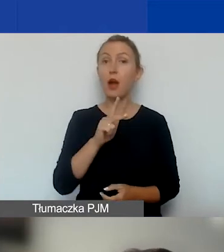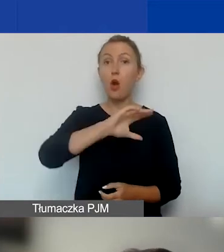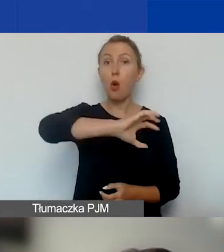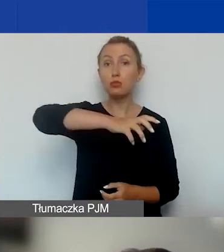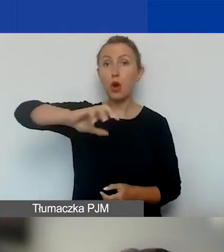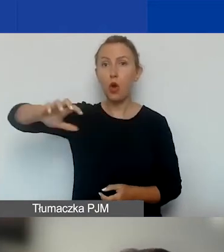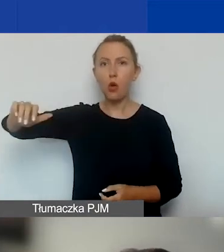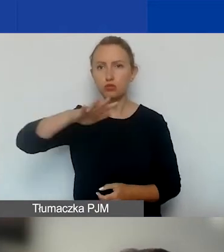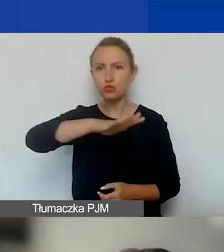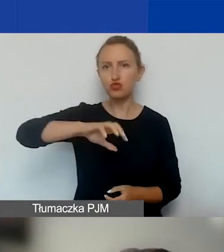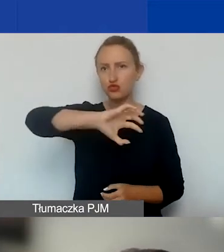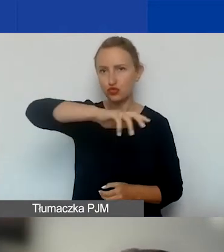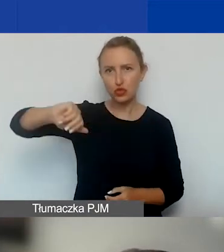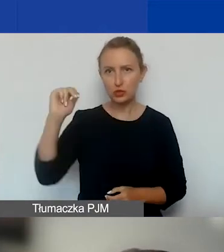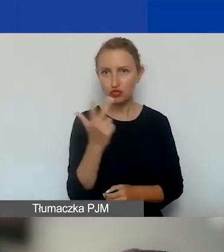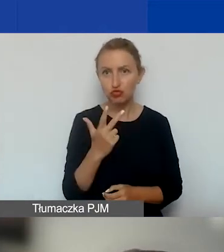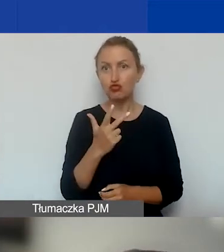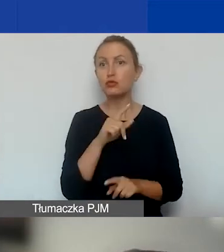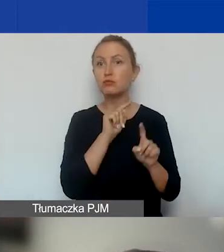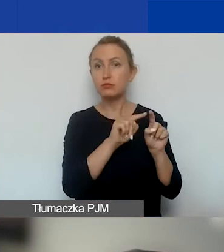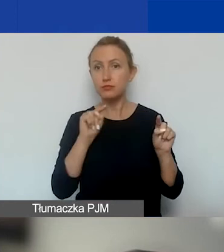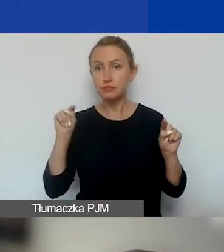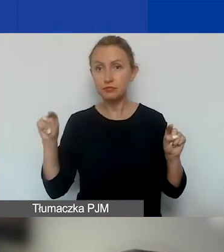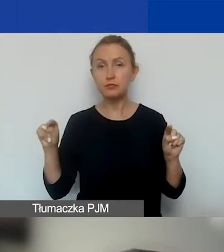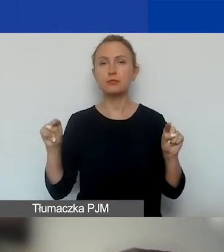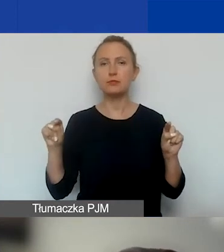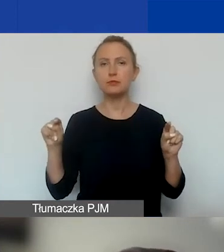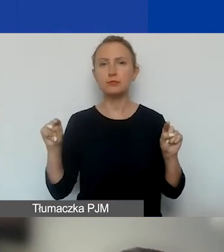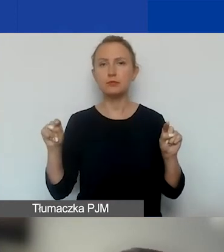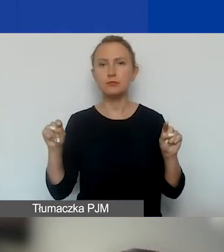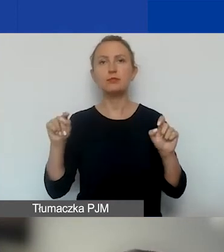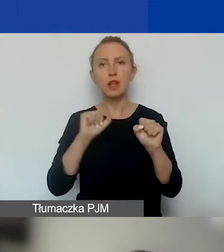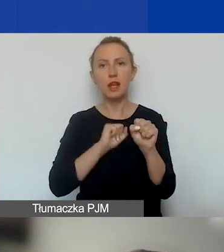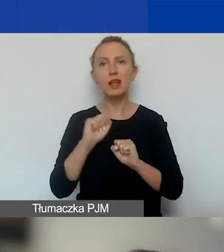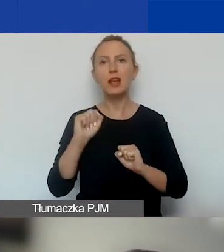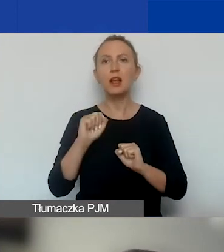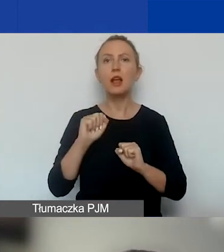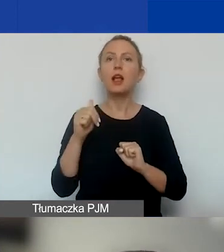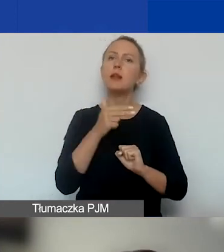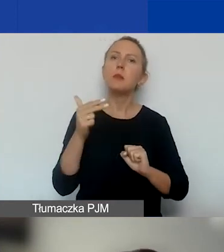nadal mamy tematy o znaczeniu szczególnym.